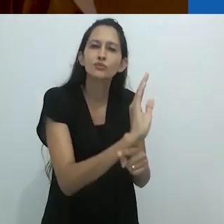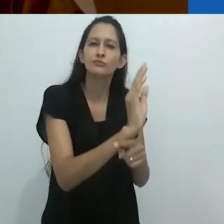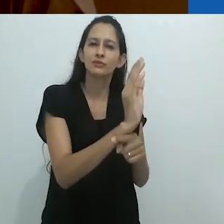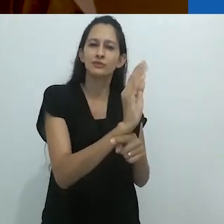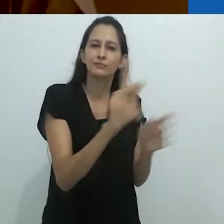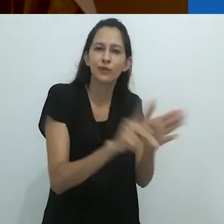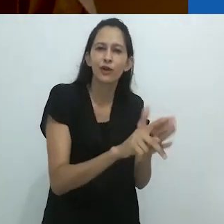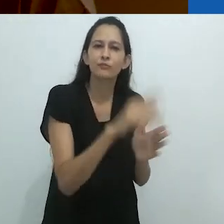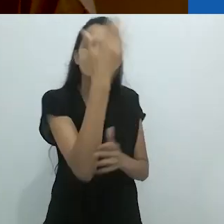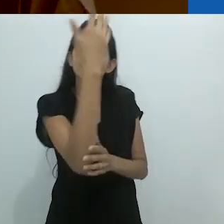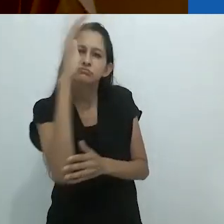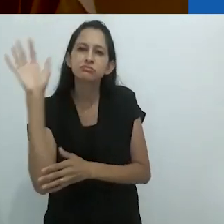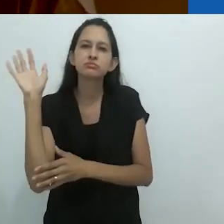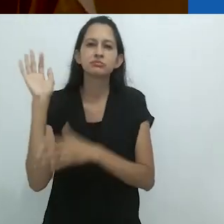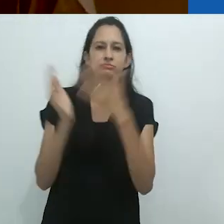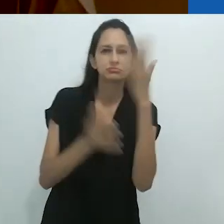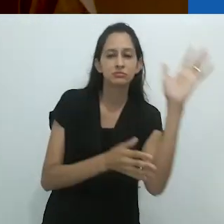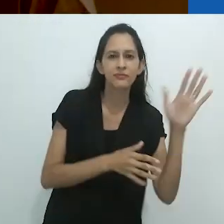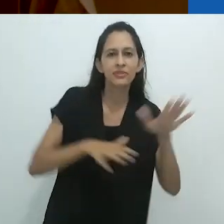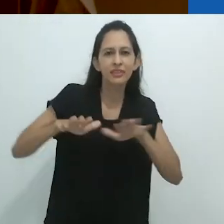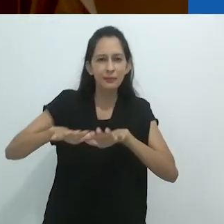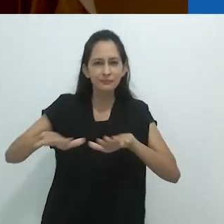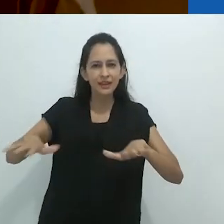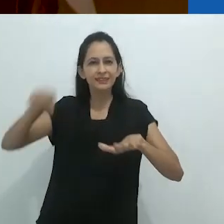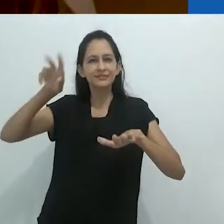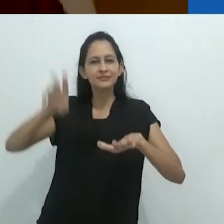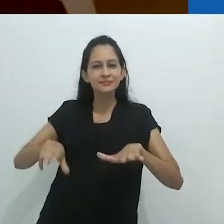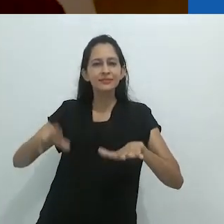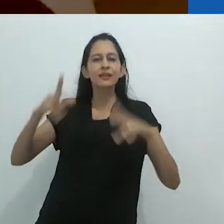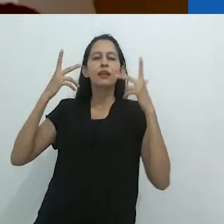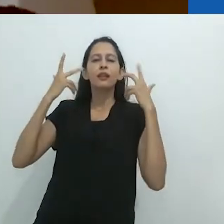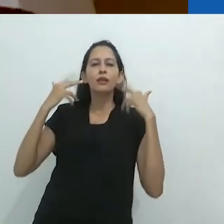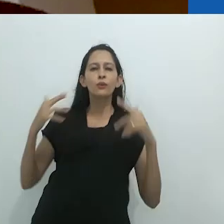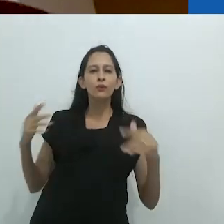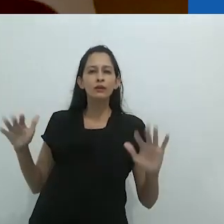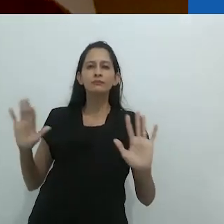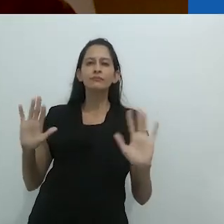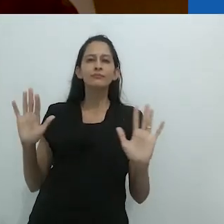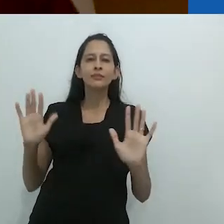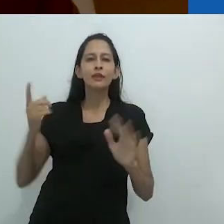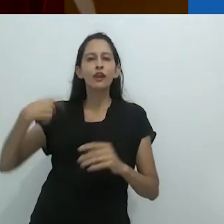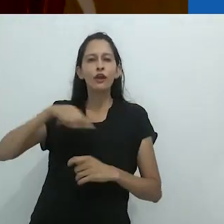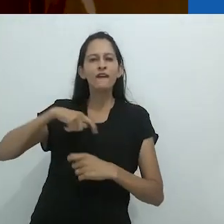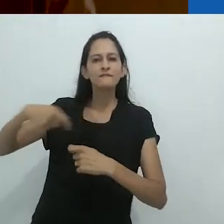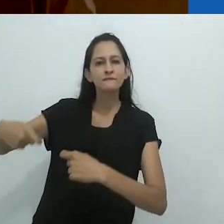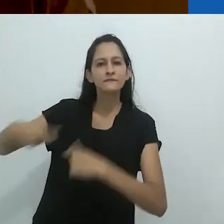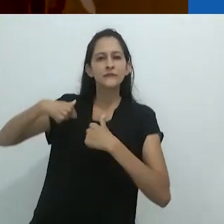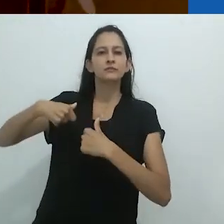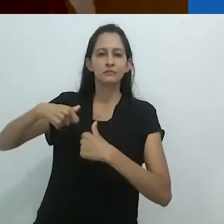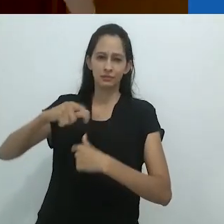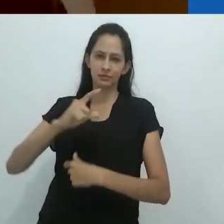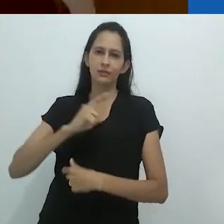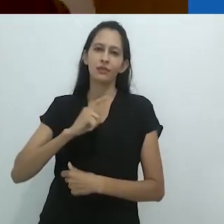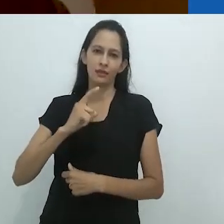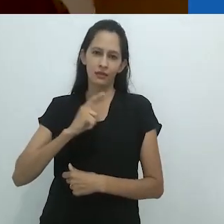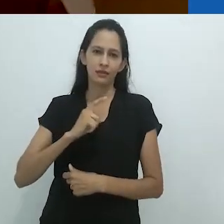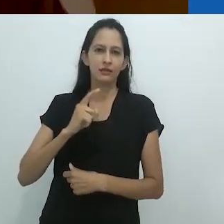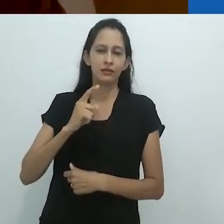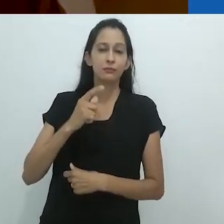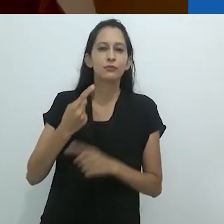em filmes, enquanto o tapete está sendo puxado de nossos pés